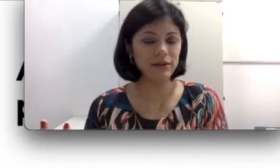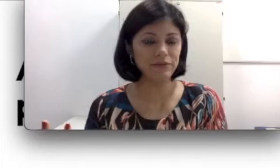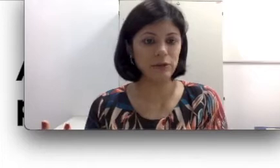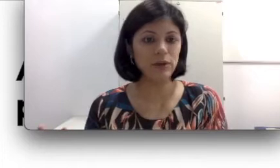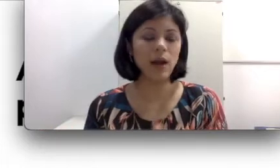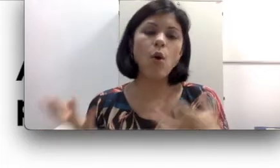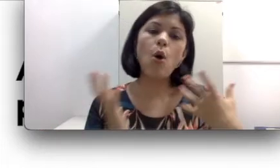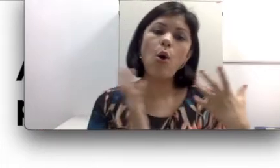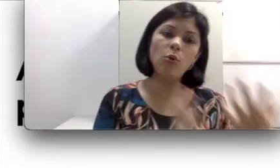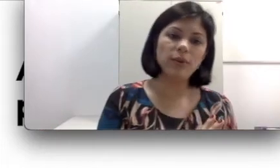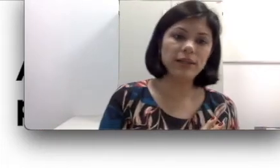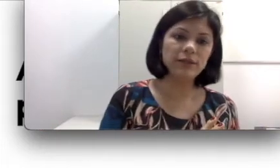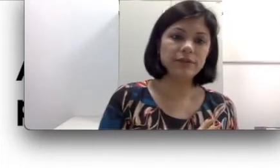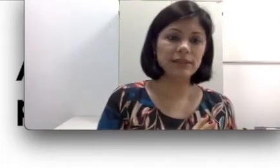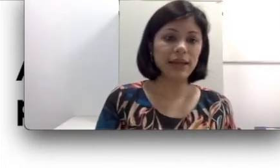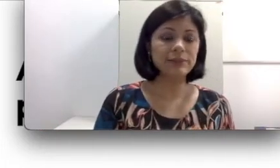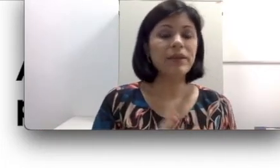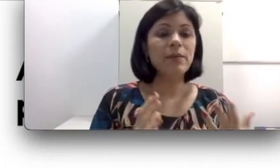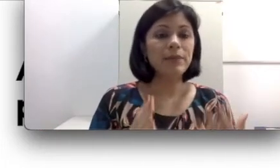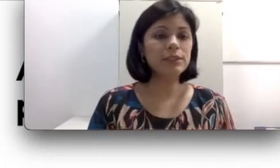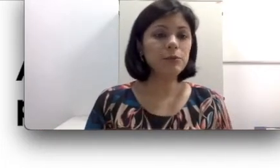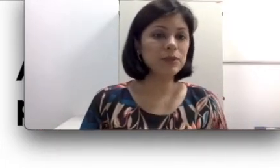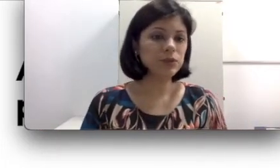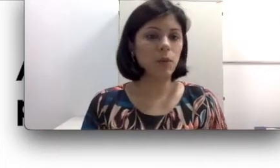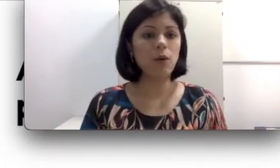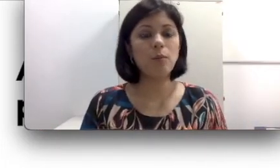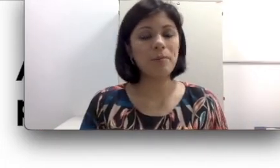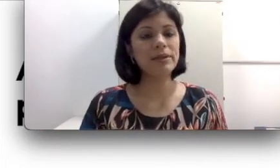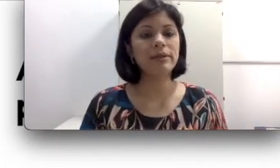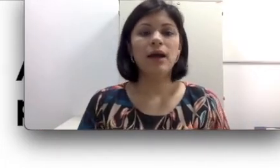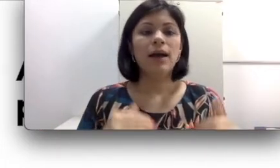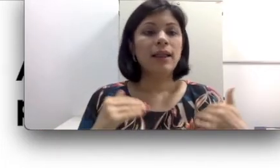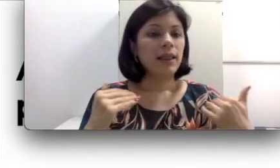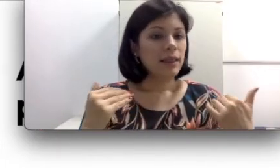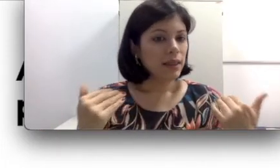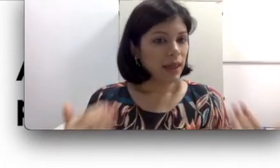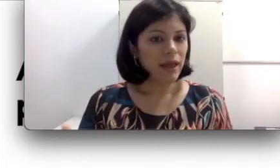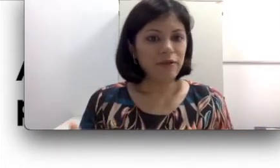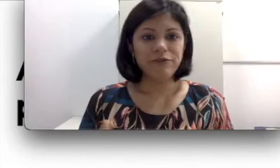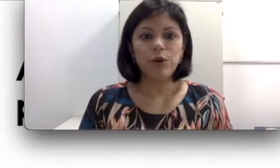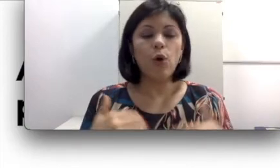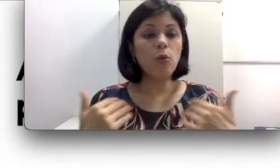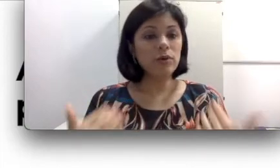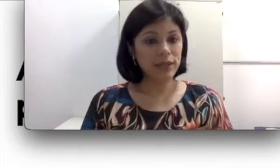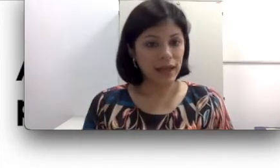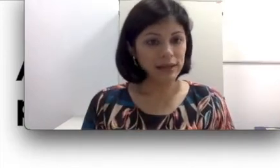fala oral ou pela língua de sinais. Pense que uma pessoa com perda leve ou moderada